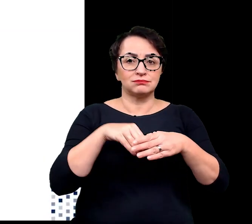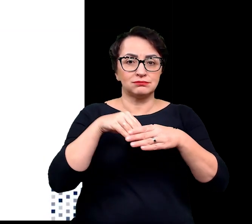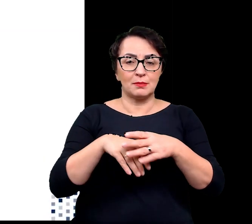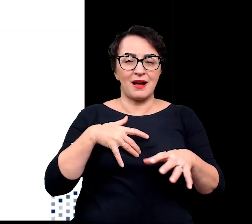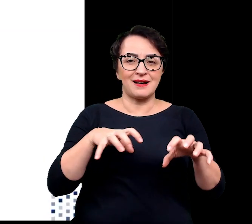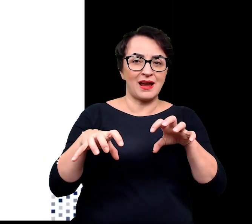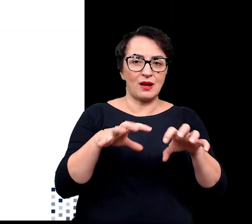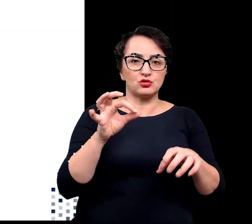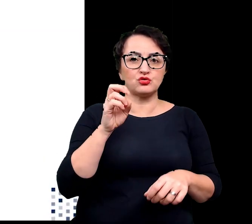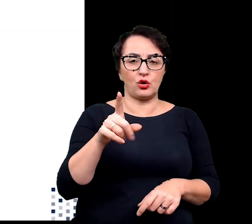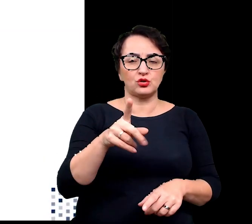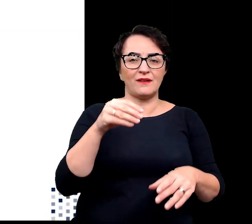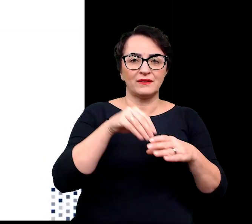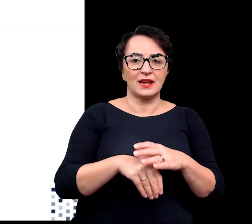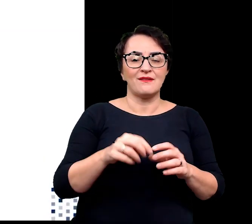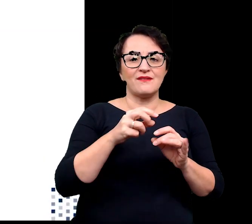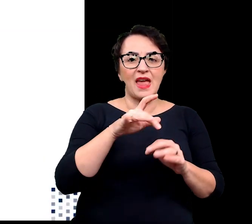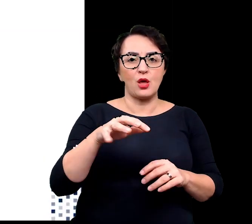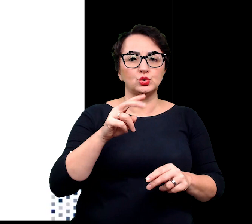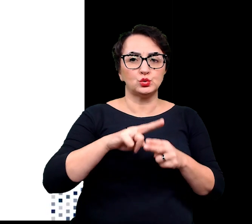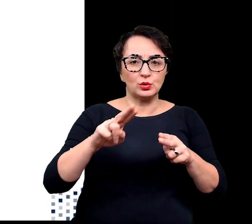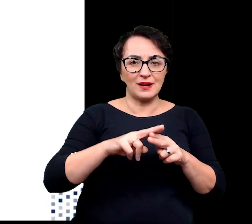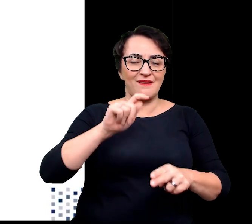takiej mieszaniny wielu cukrów kwasów i białek.